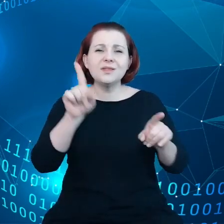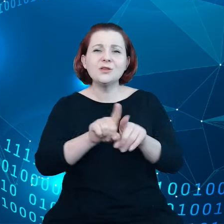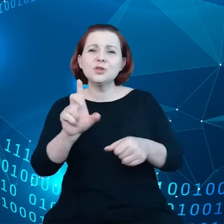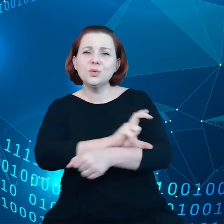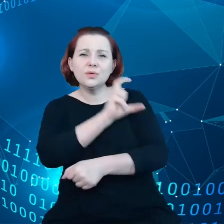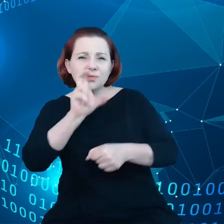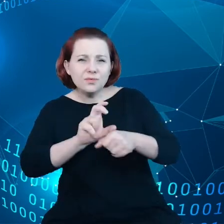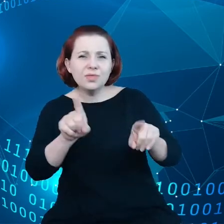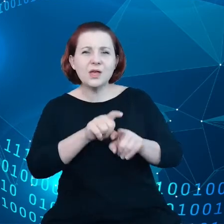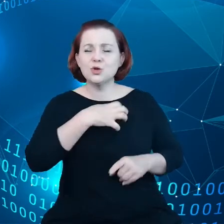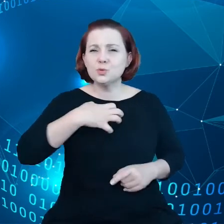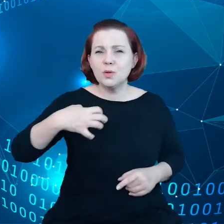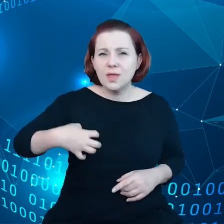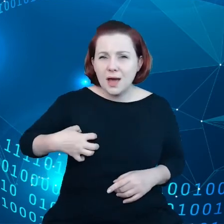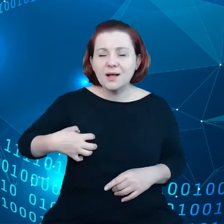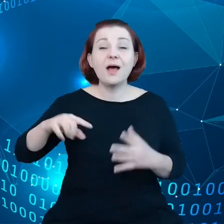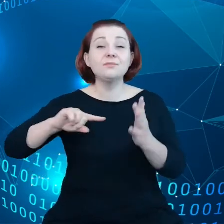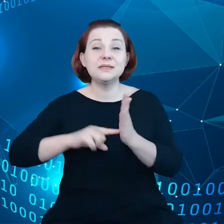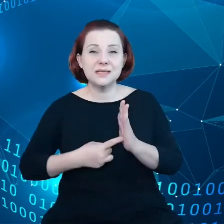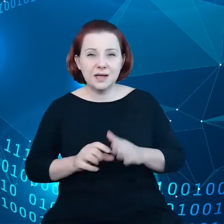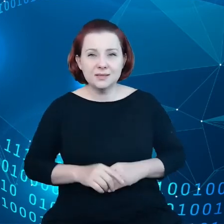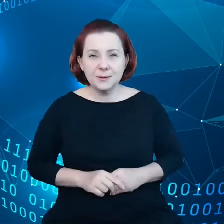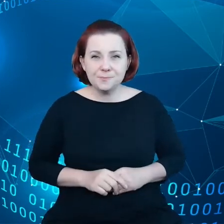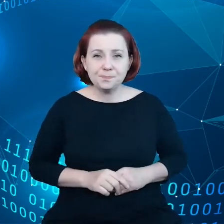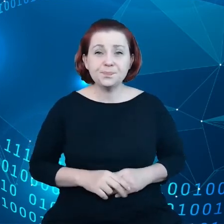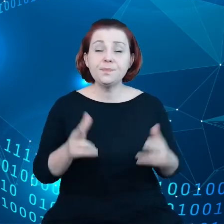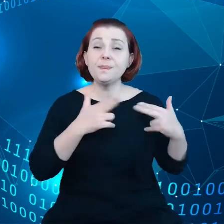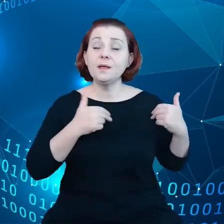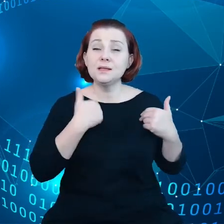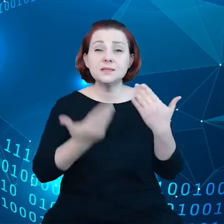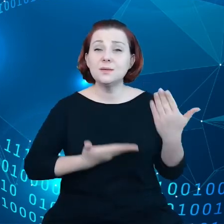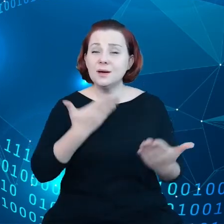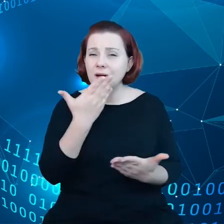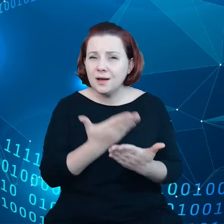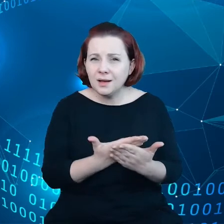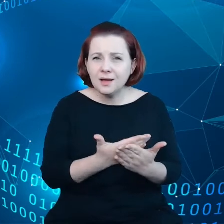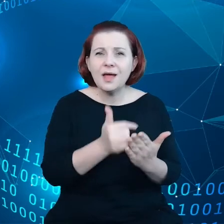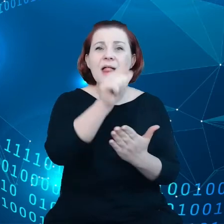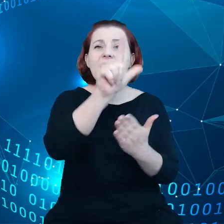gospodarki i administracji. Komisja zaproponuje tutaj listę zasad w oparciu